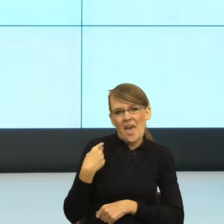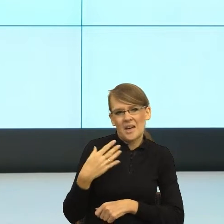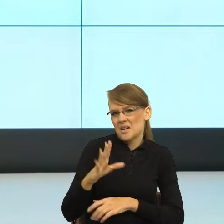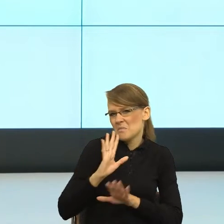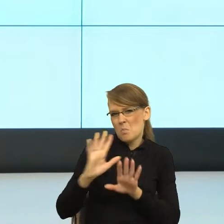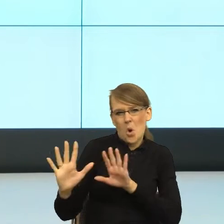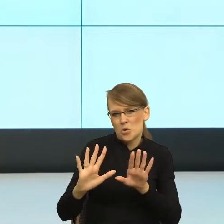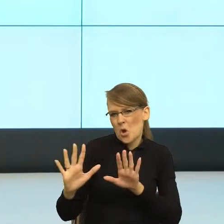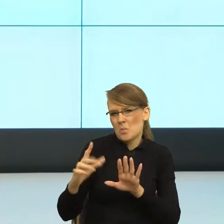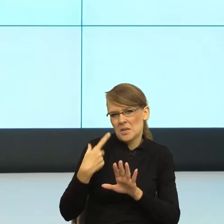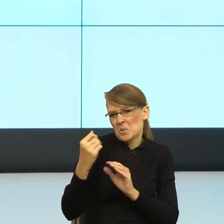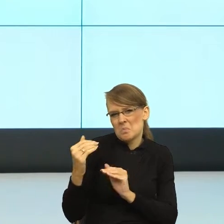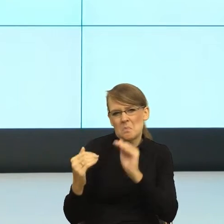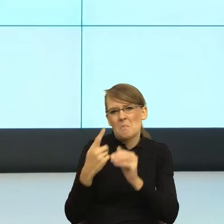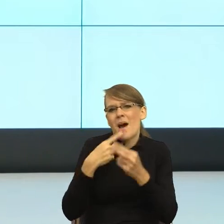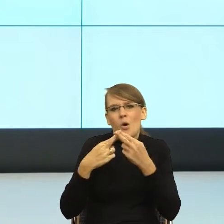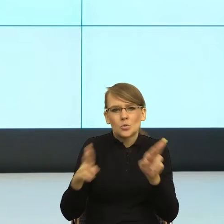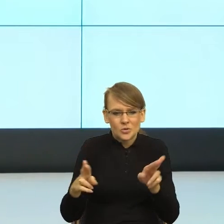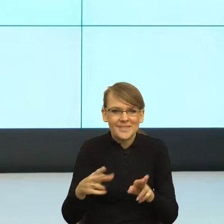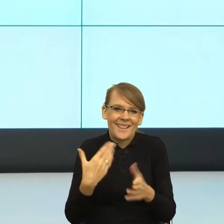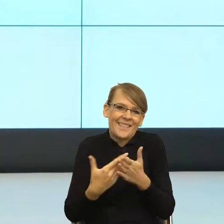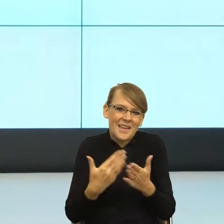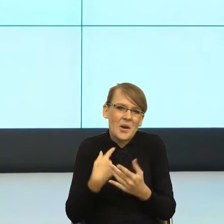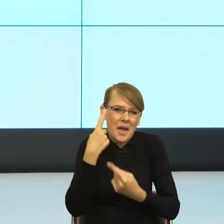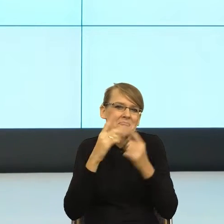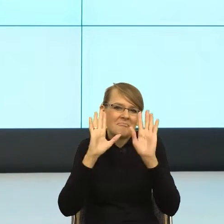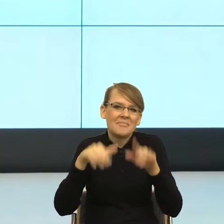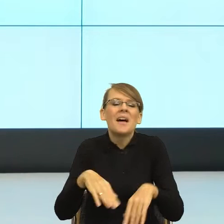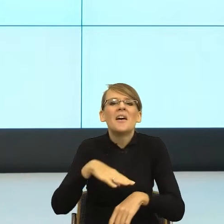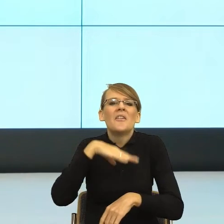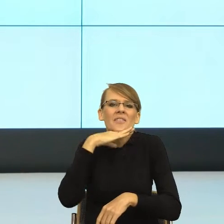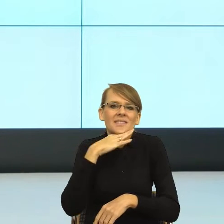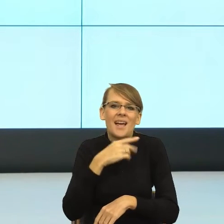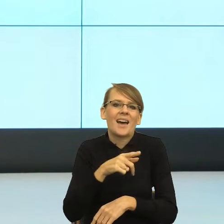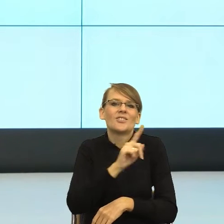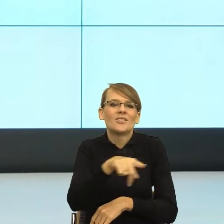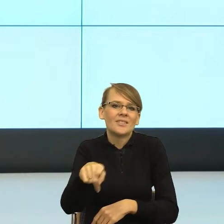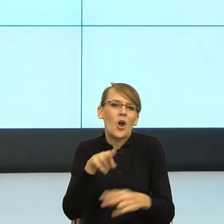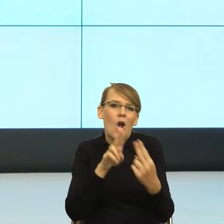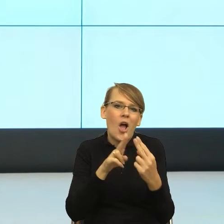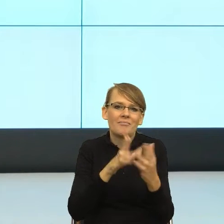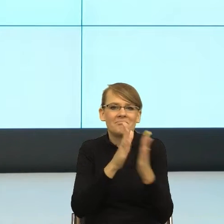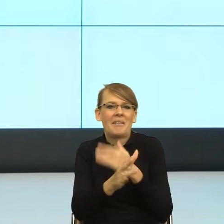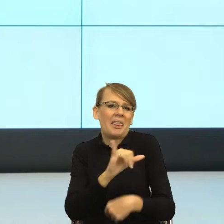naturalne, to znaczy, że merytorycznie prowadziłam te prace, natomiast równocześnie przez małą różnicę wieku pomyślałam sobie - nic